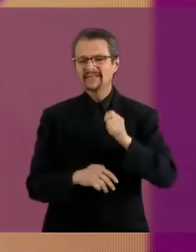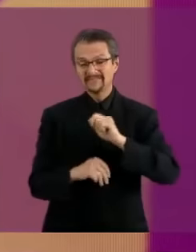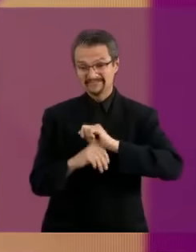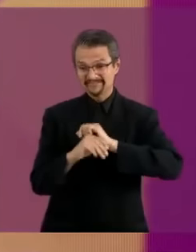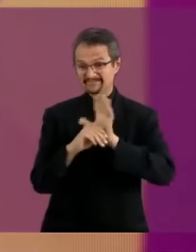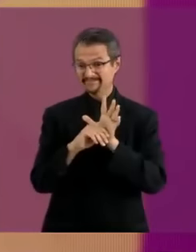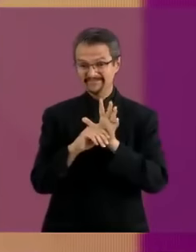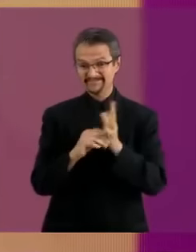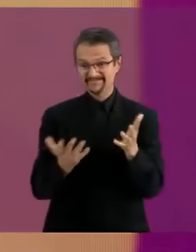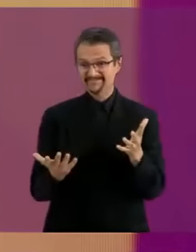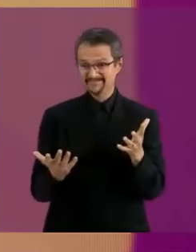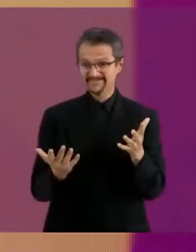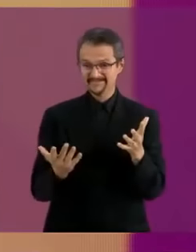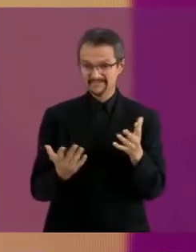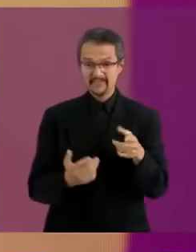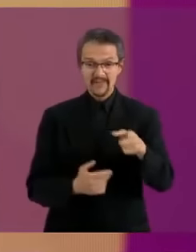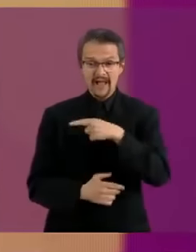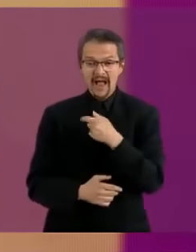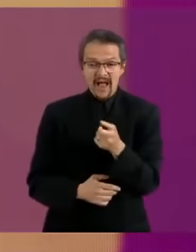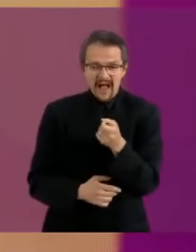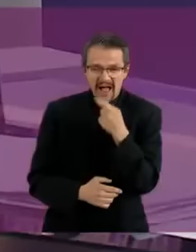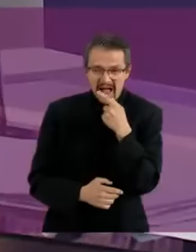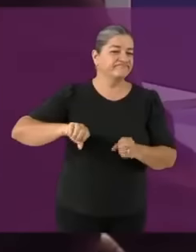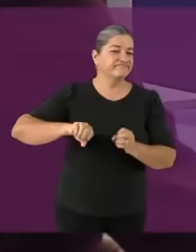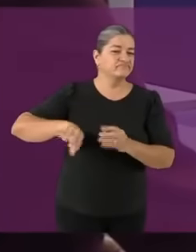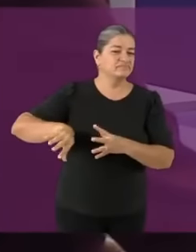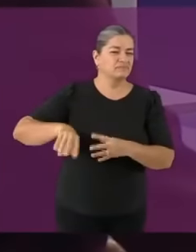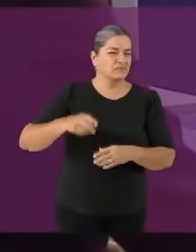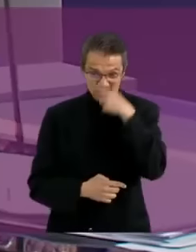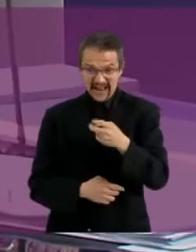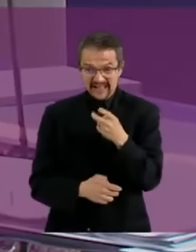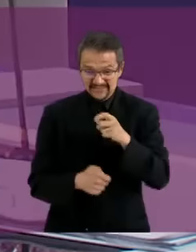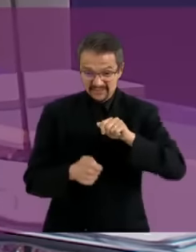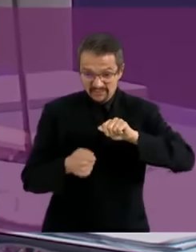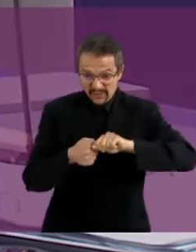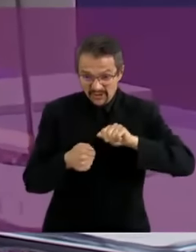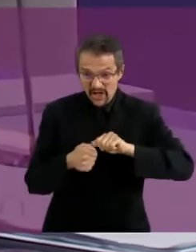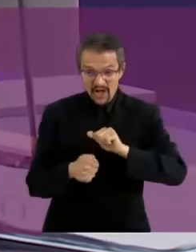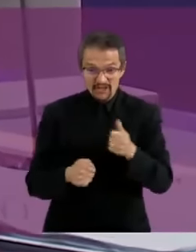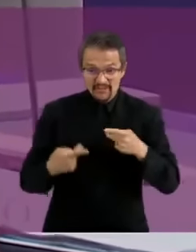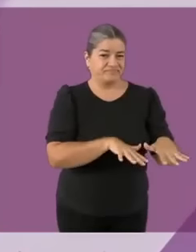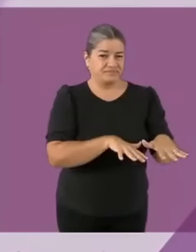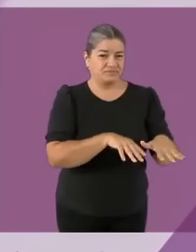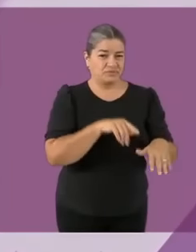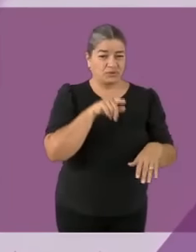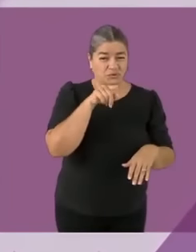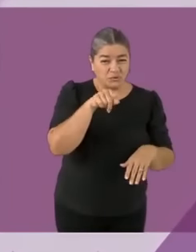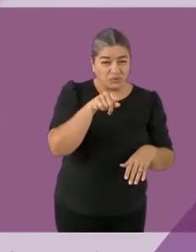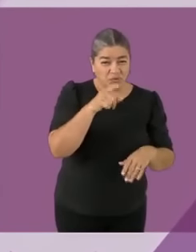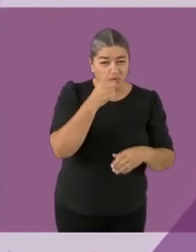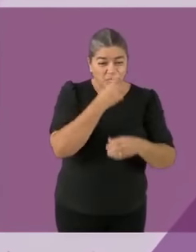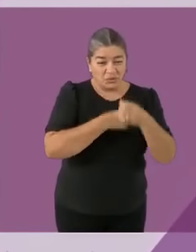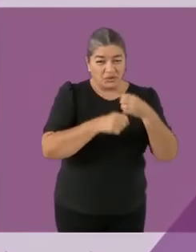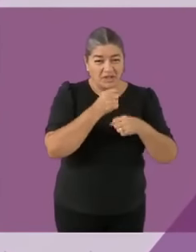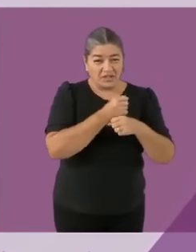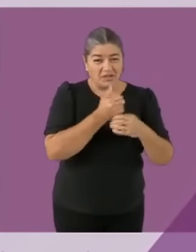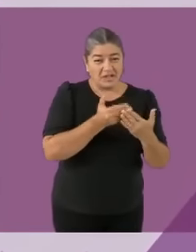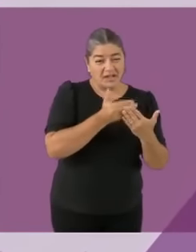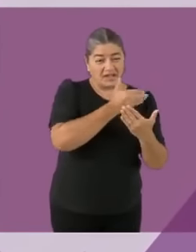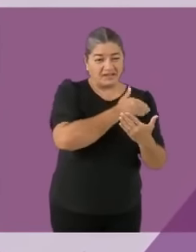un medicamento para piojos a los niños con cáncer cuando no tienen pelo Insisto... eres una pend3ja